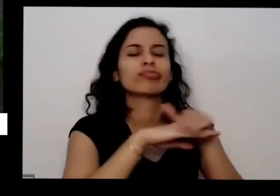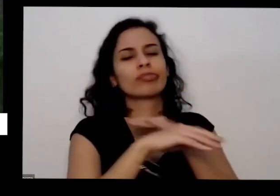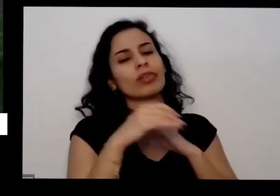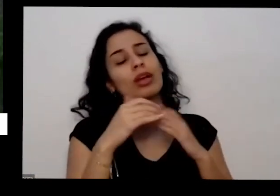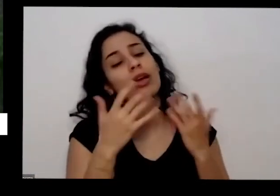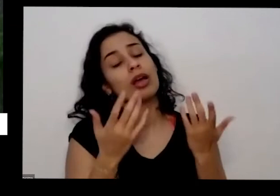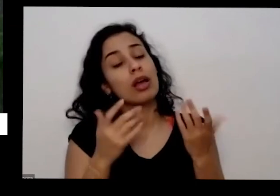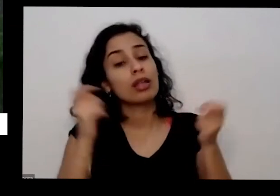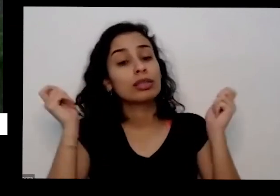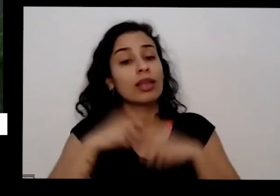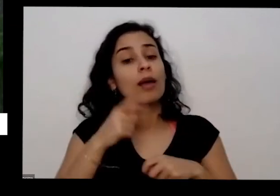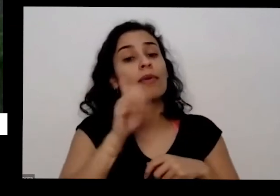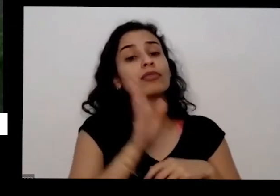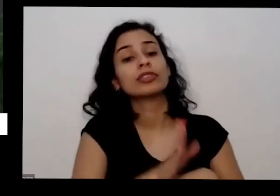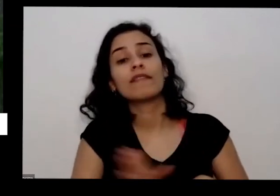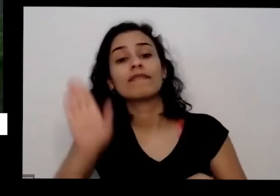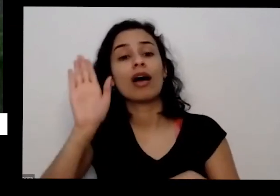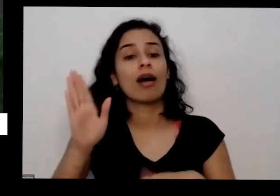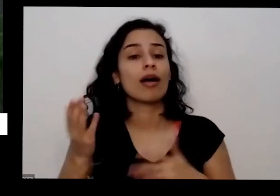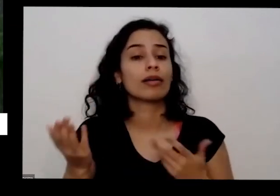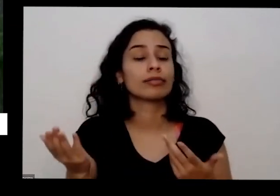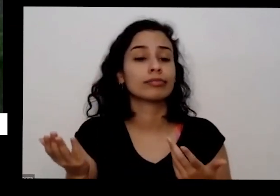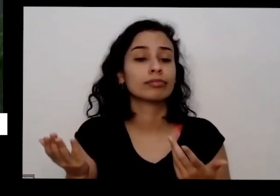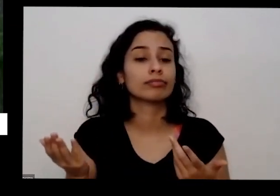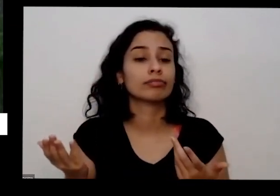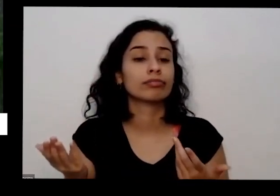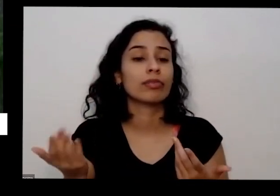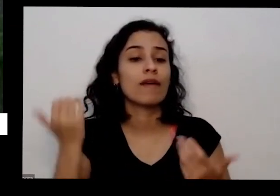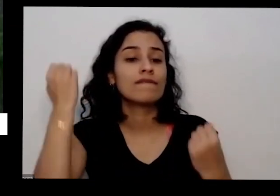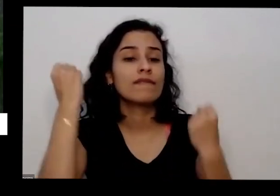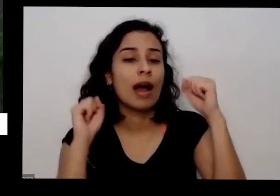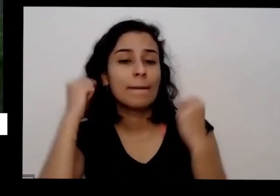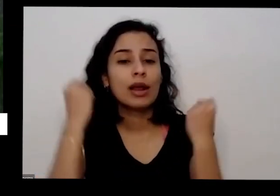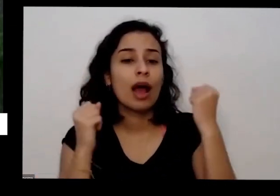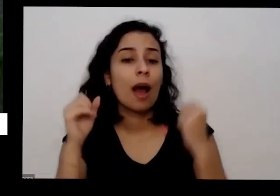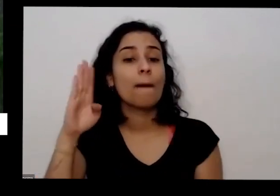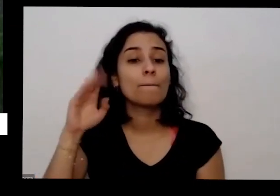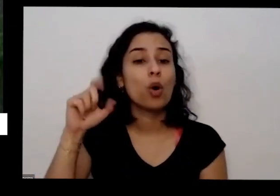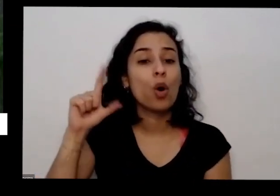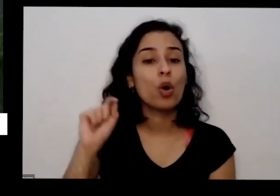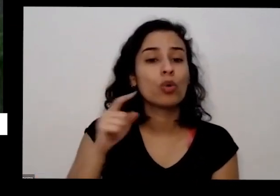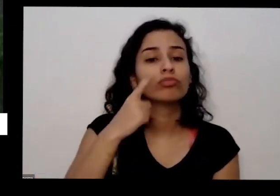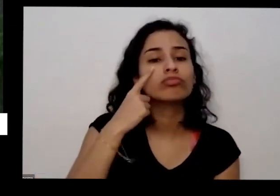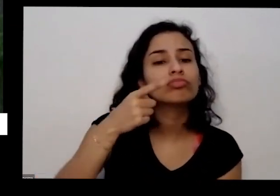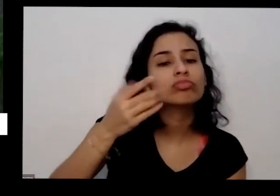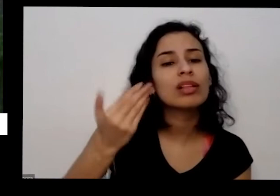ir na sacolinha lá na fábrica de bolo pedir para o pessoal pegar as cascas de banana que tem lá casca